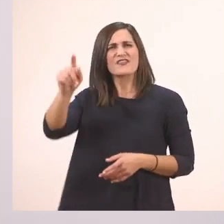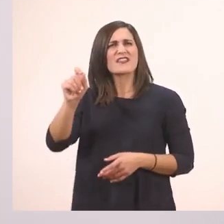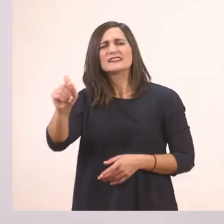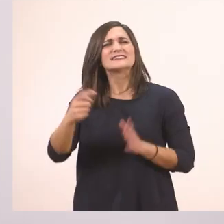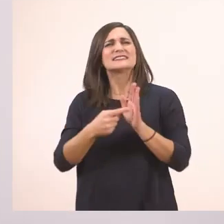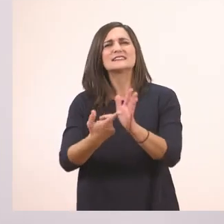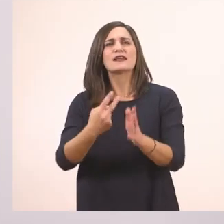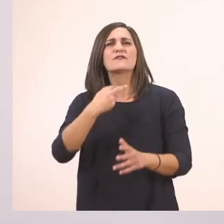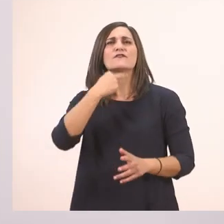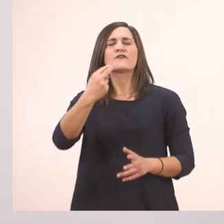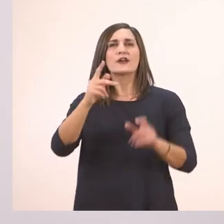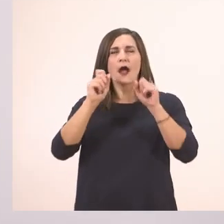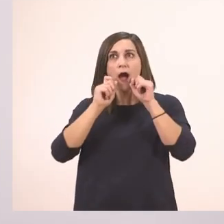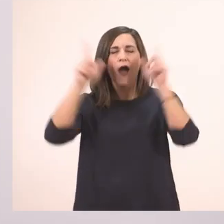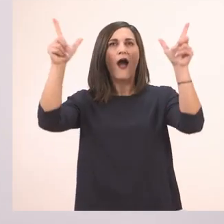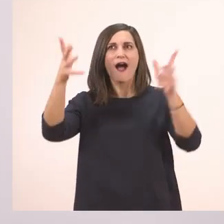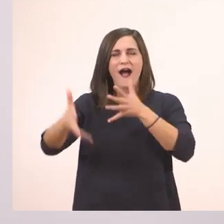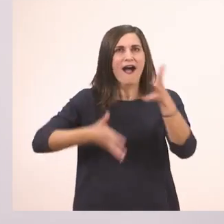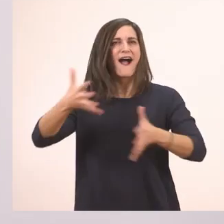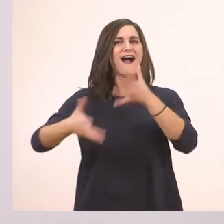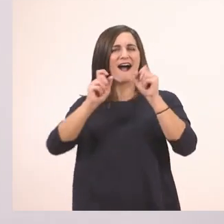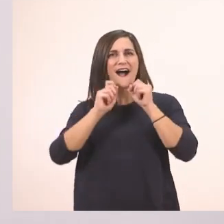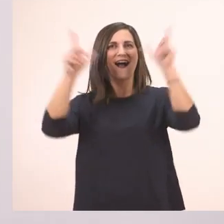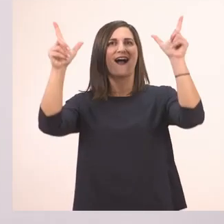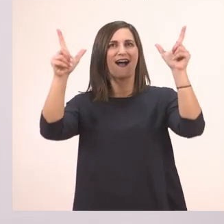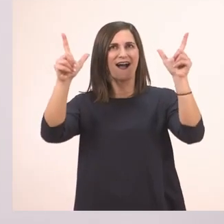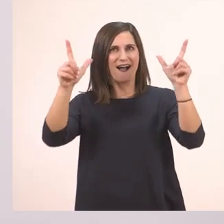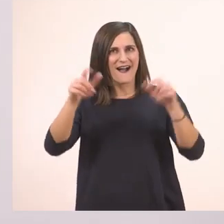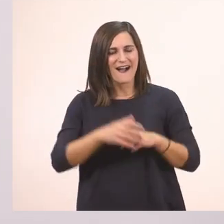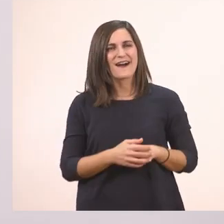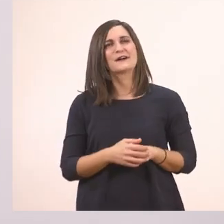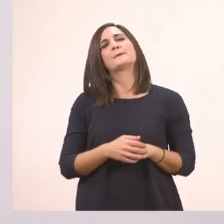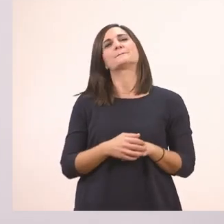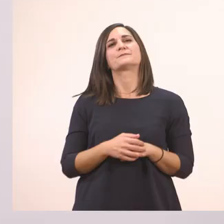Αλλάζουμε τον τόνο. Δίνουμε έναν ενθουσιασμό. Μία έκπληξη μπορεί να δείχνει το θαυμαστικό.